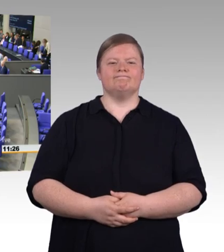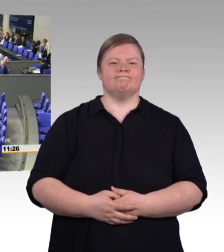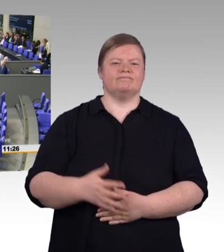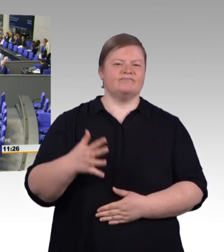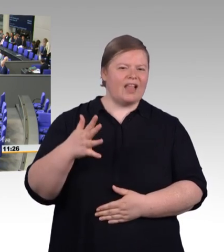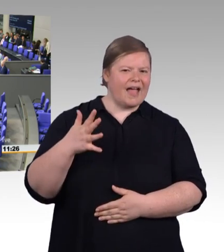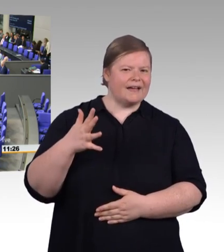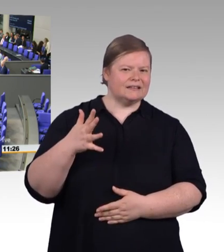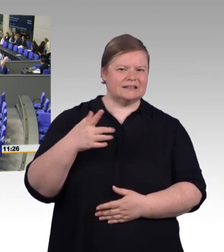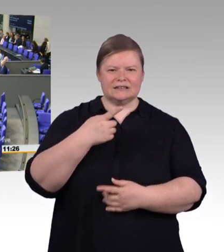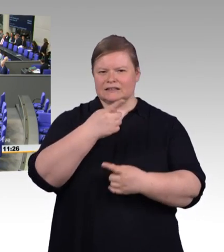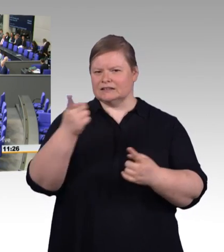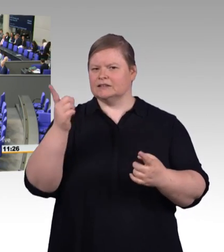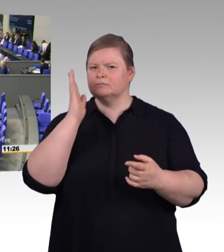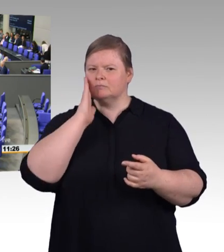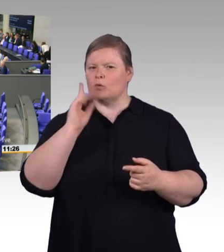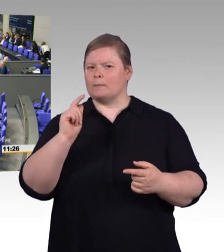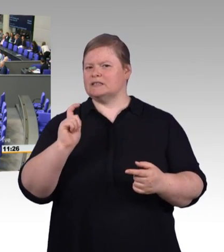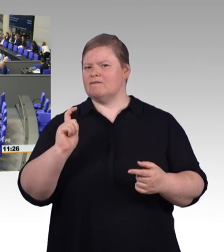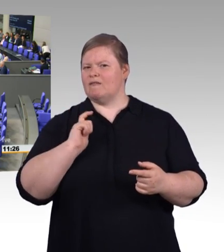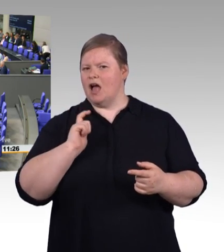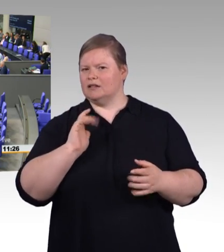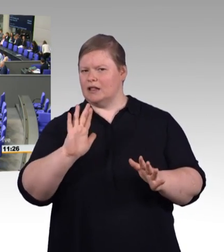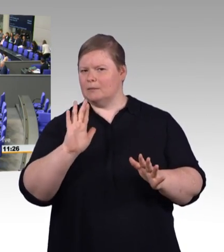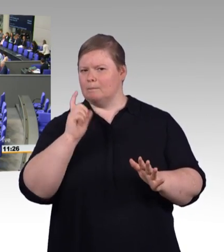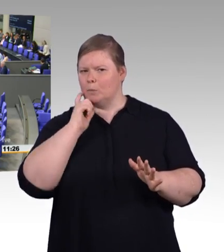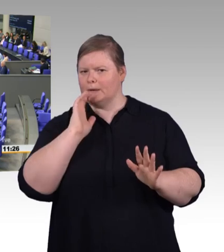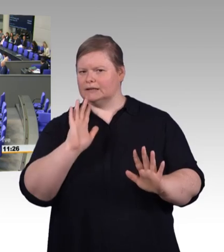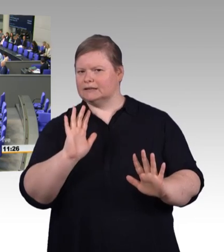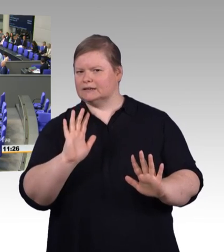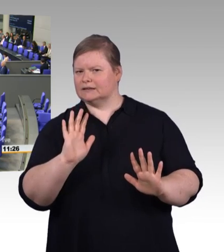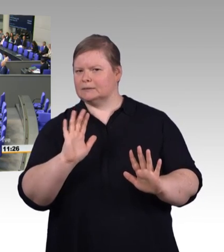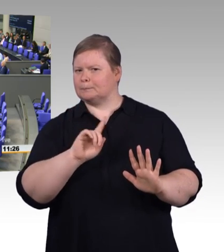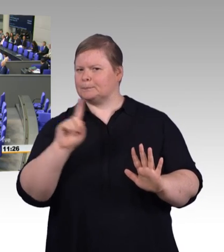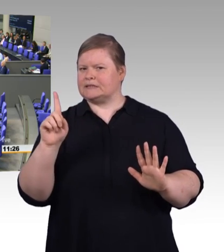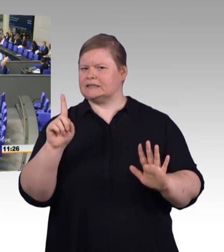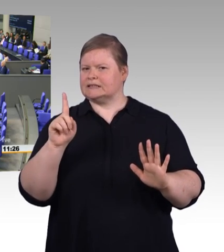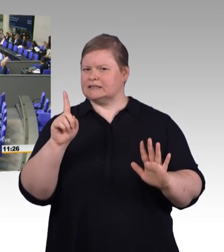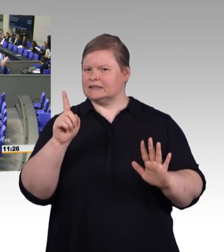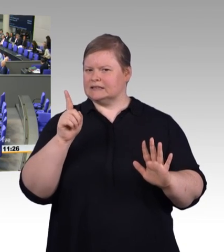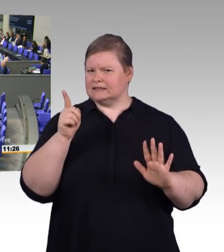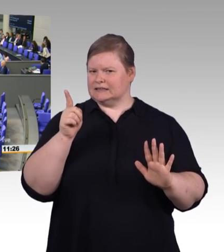und Sie die nötige Aufmerksamkeit auch des Hauses erwarten können.